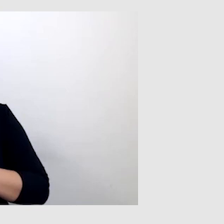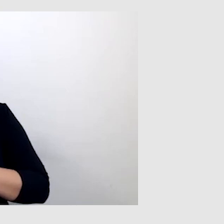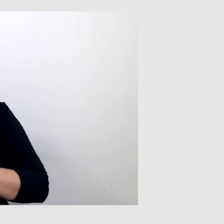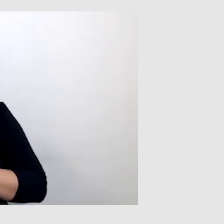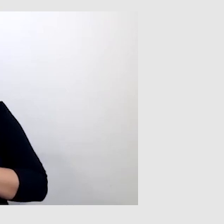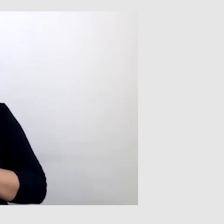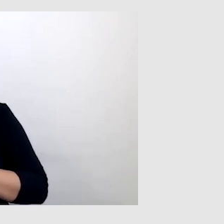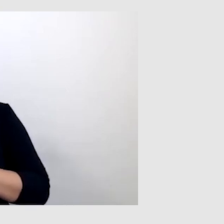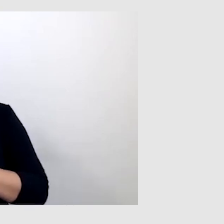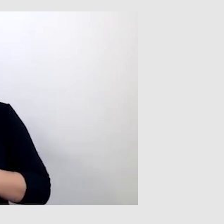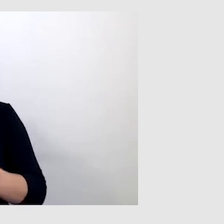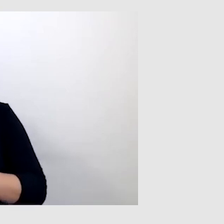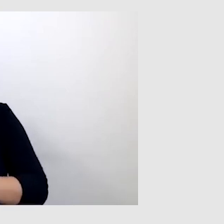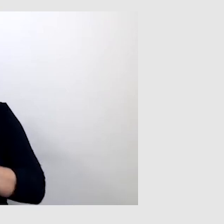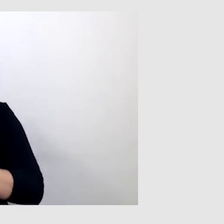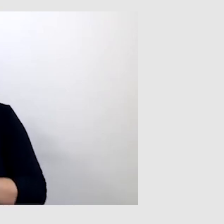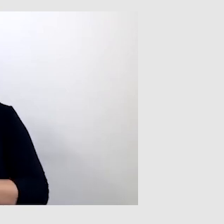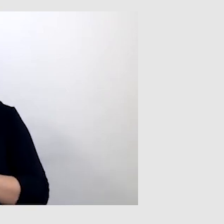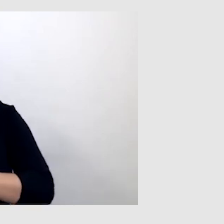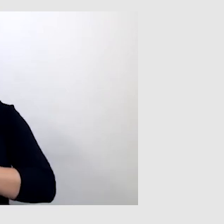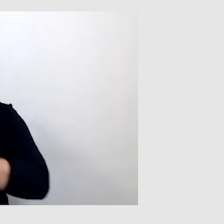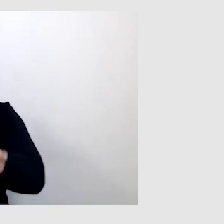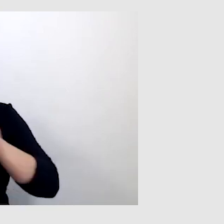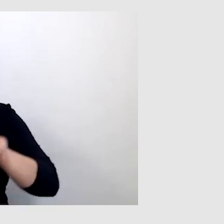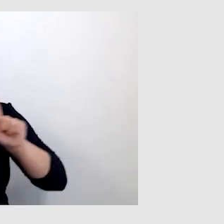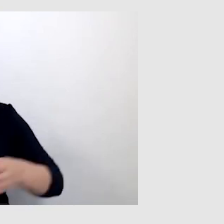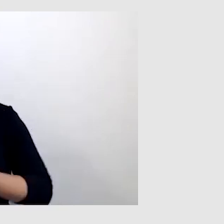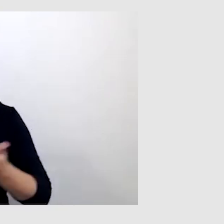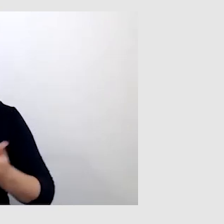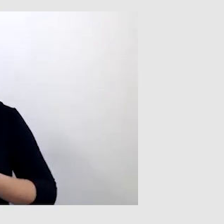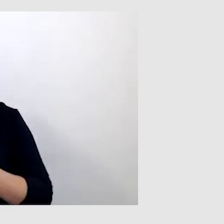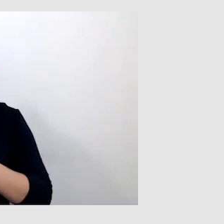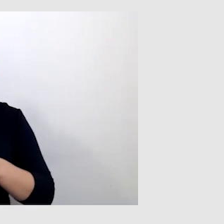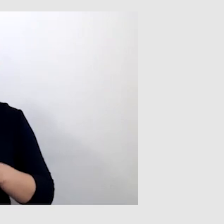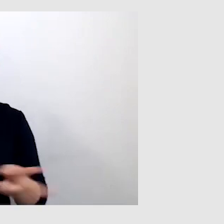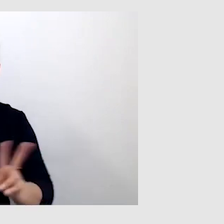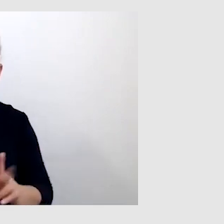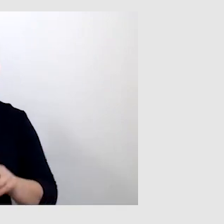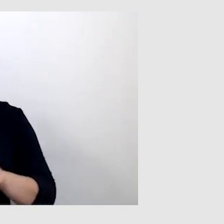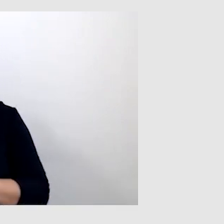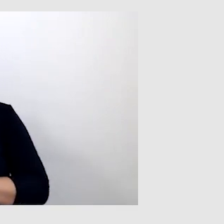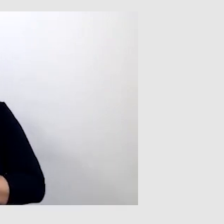Tam był tłumacz języka migowego i były napisy. Ale była taka sytuacja,